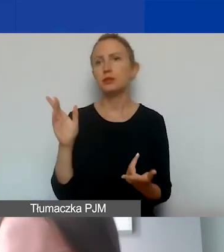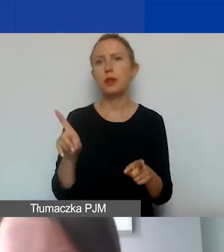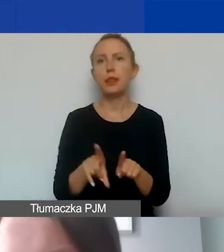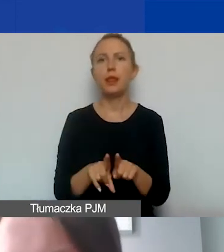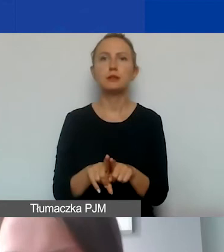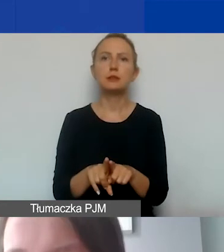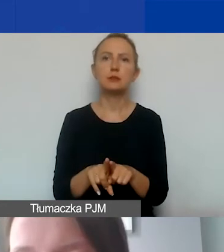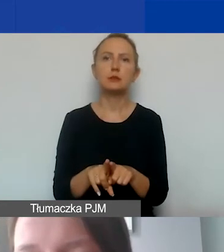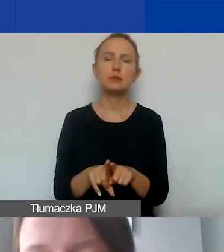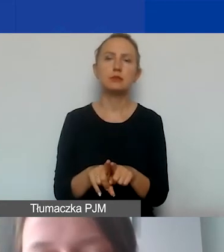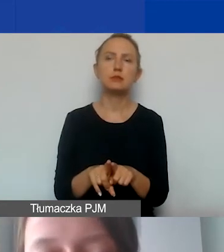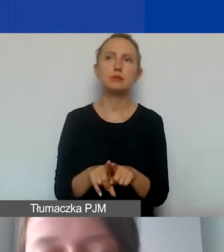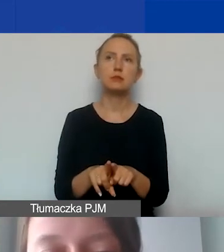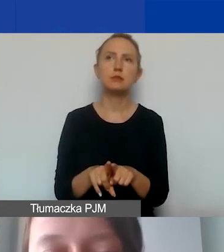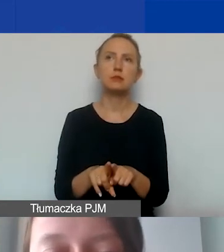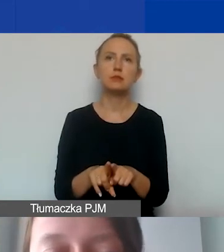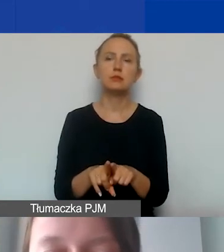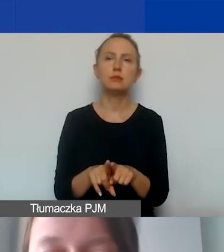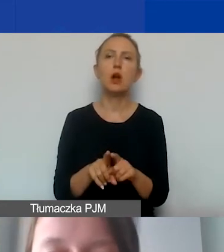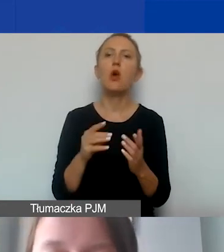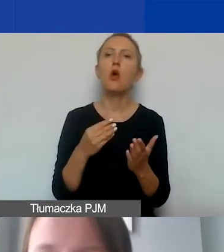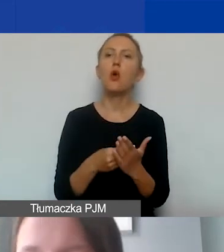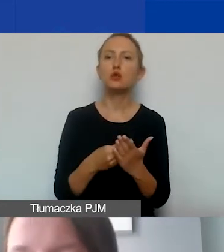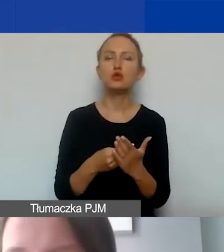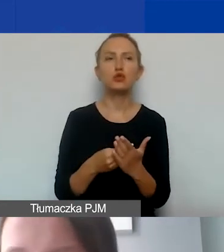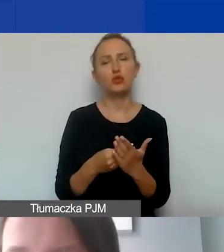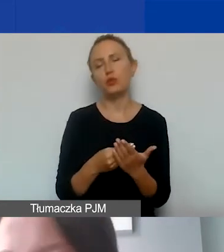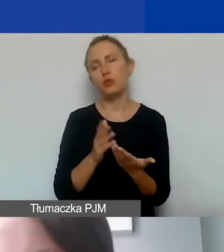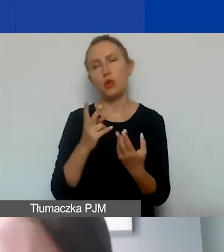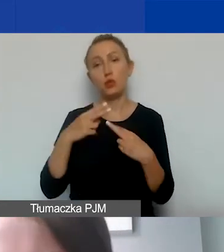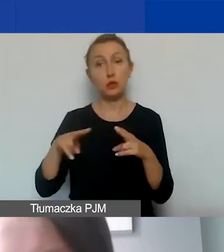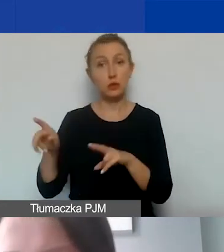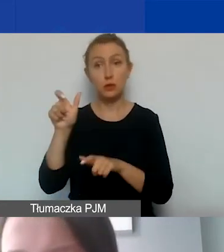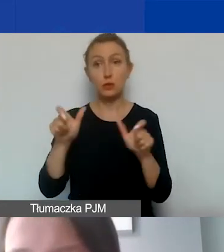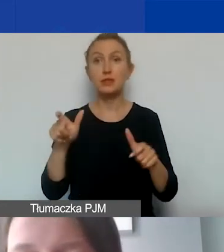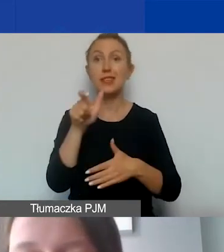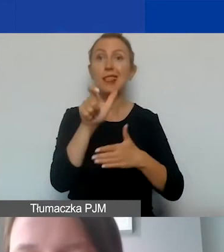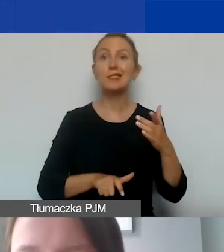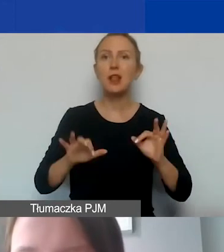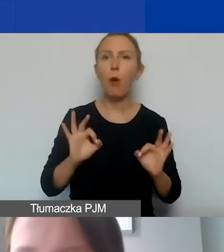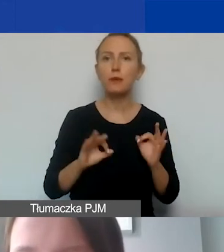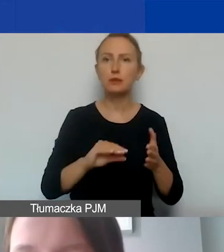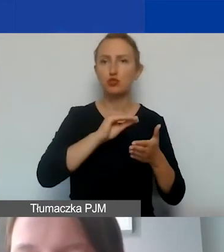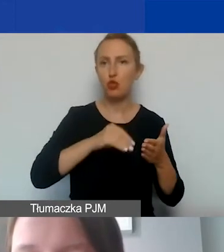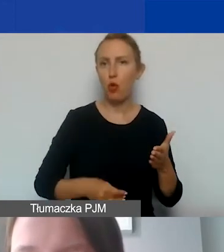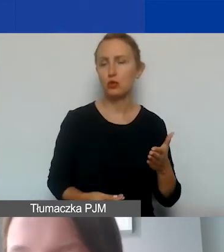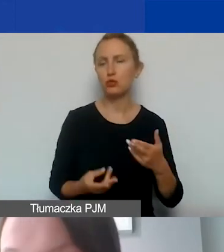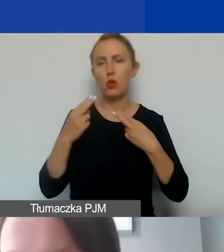czy sfinansowania kosztów podróży dla uczestników naszych spotkań będzie lista obecności poświadczająca udział w wydarzeniu,